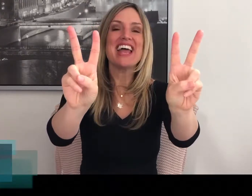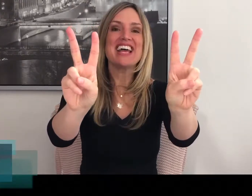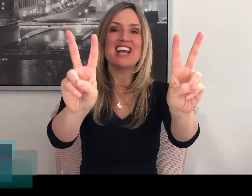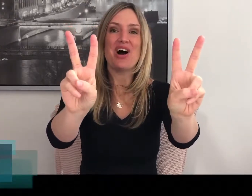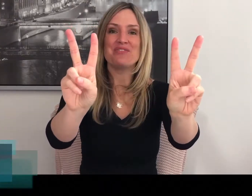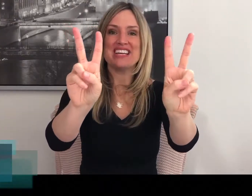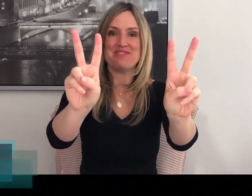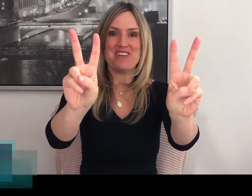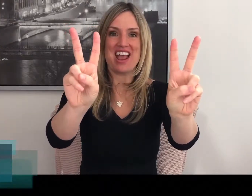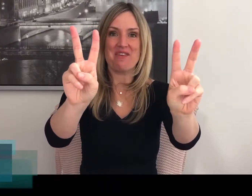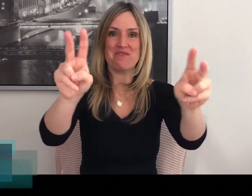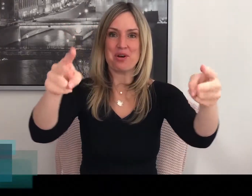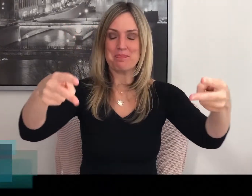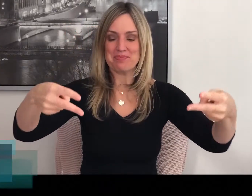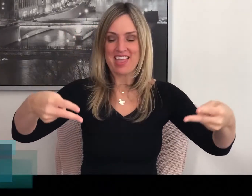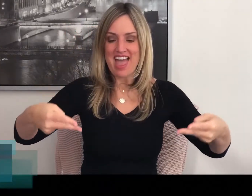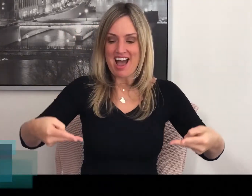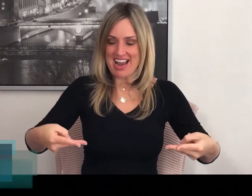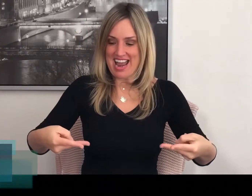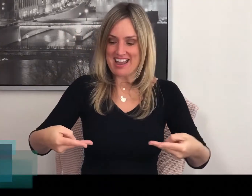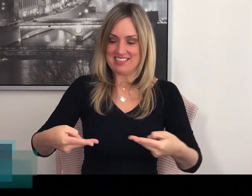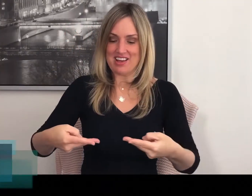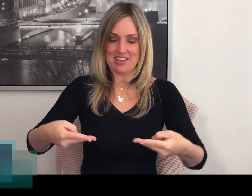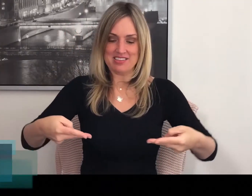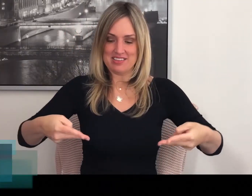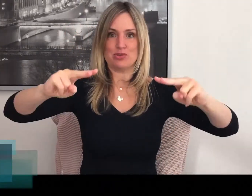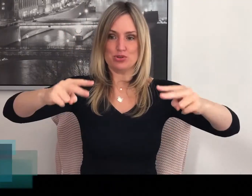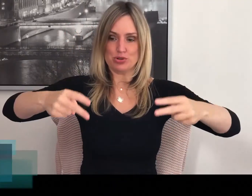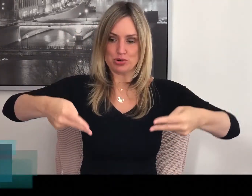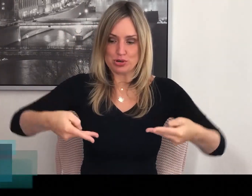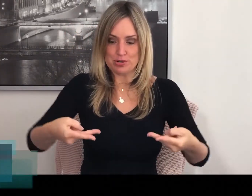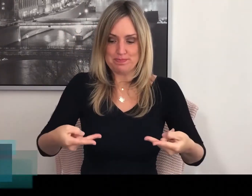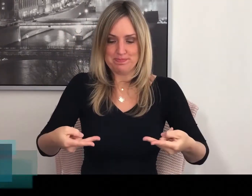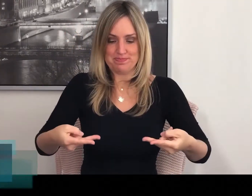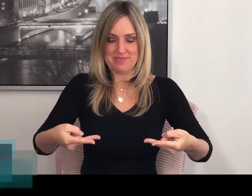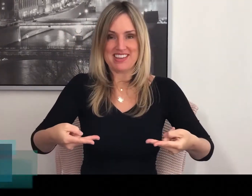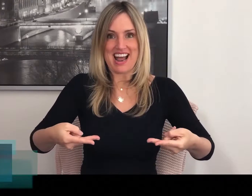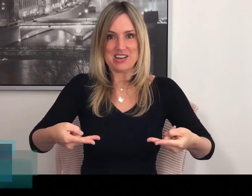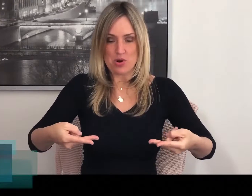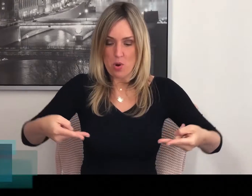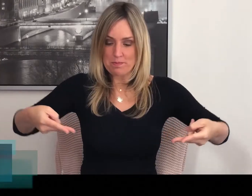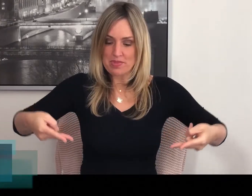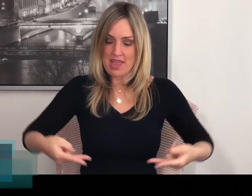Twee keer je handen in de V-handvorm. En dan draai je ze om.